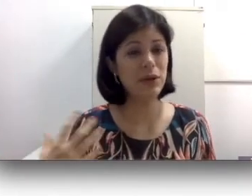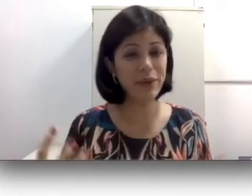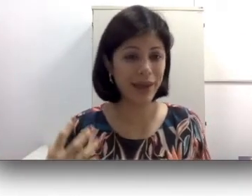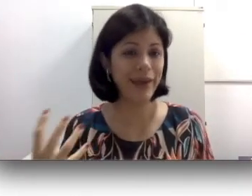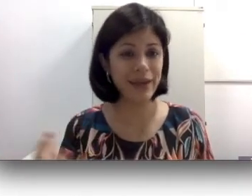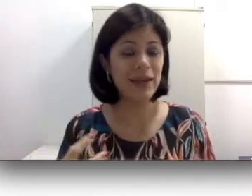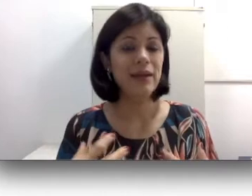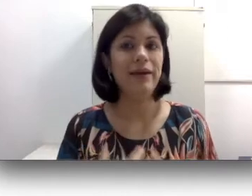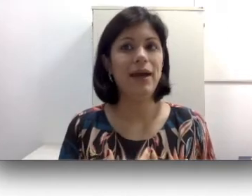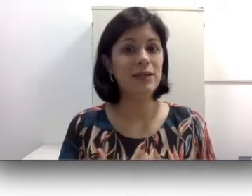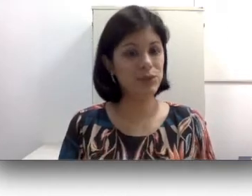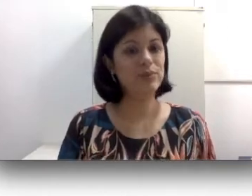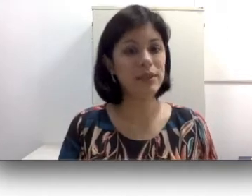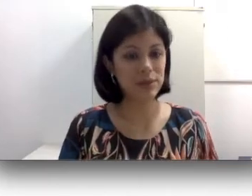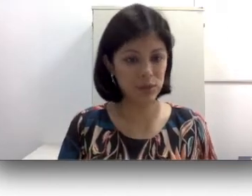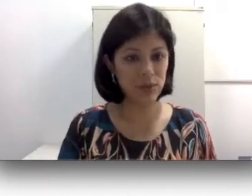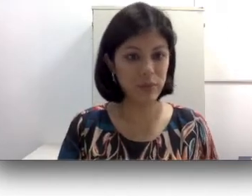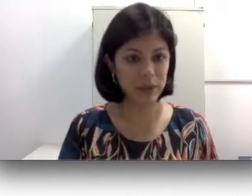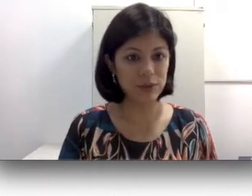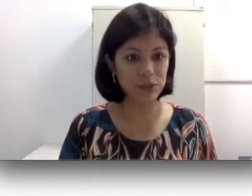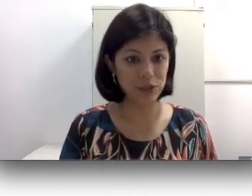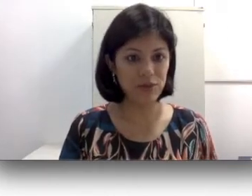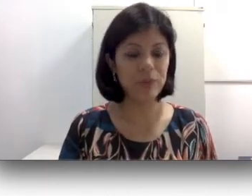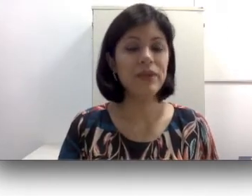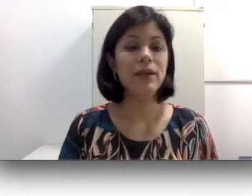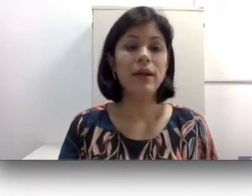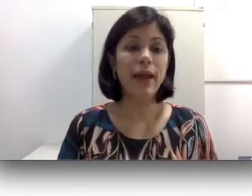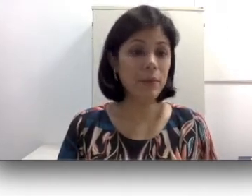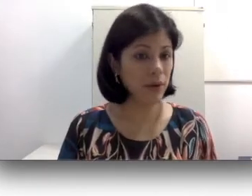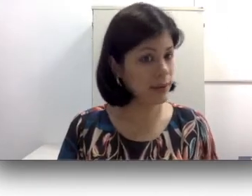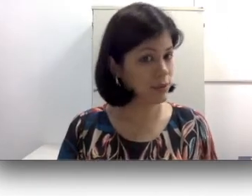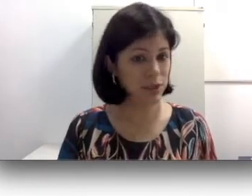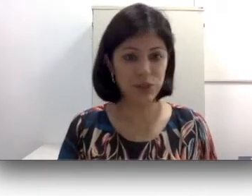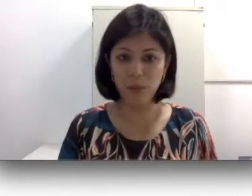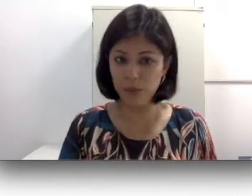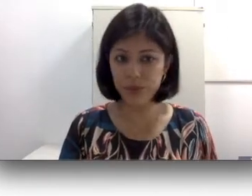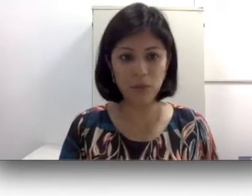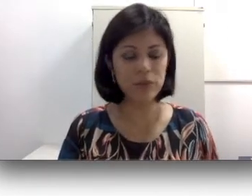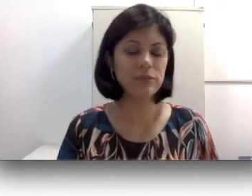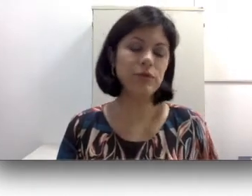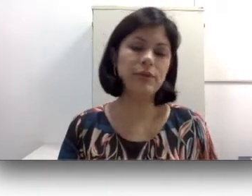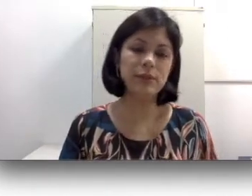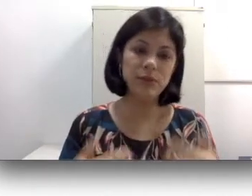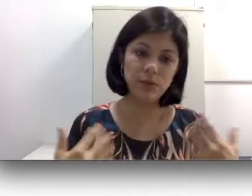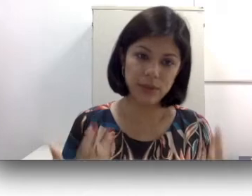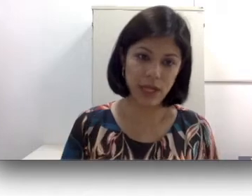quer assumir a sua perda auditiva. Embora isso seja muito comum, todas as pessoas acabam